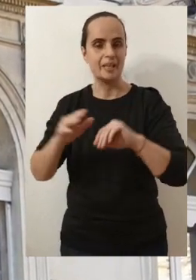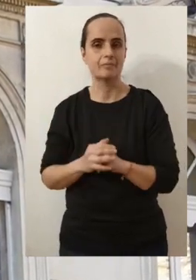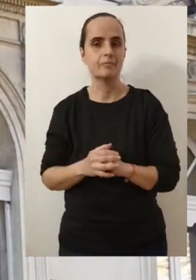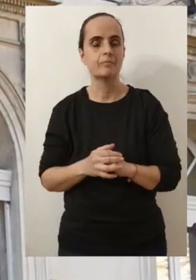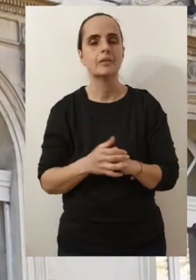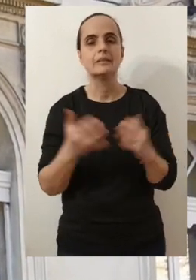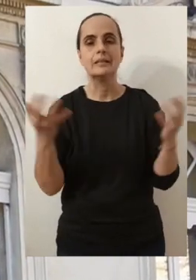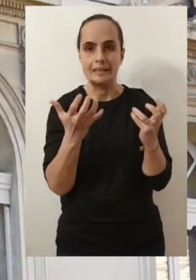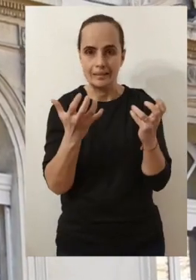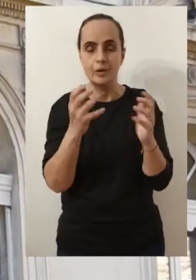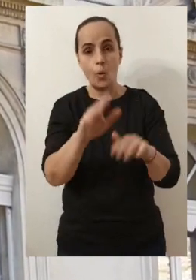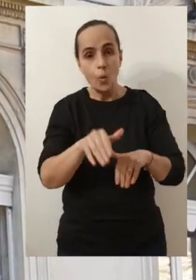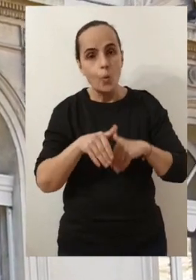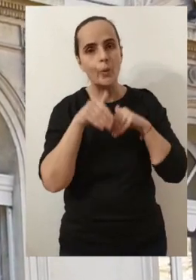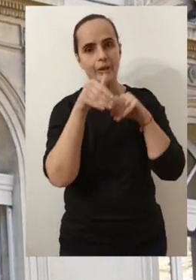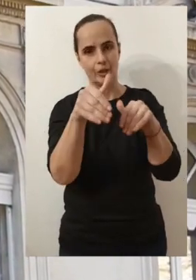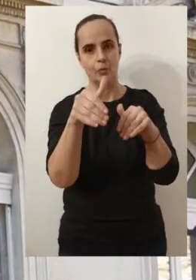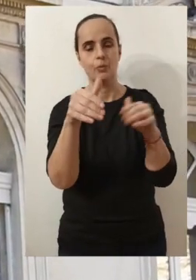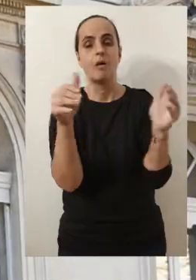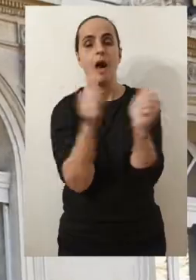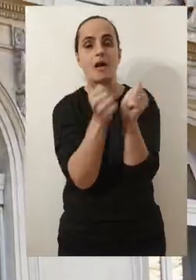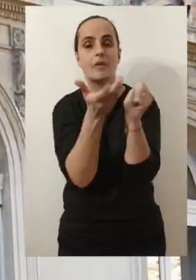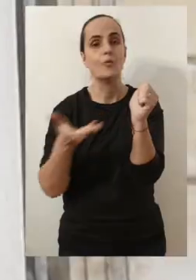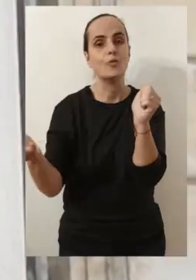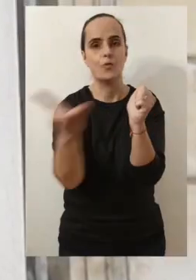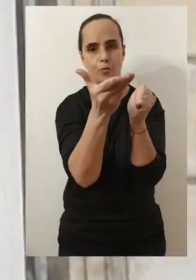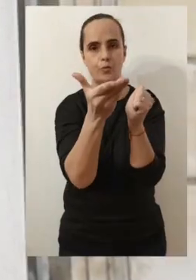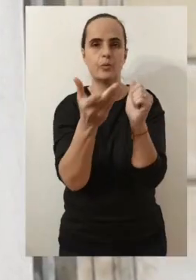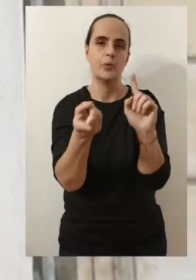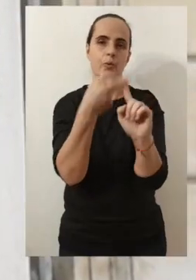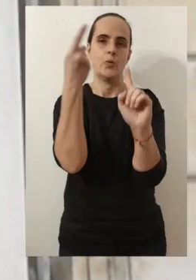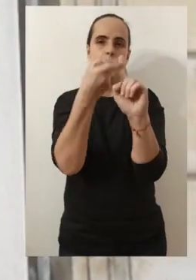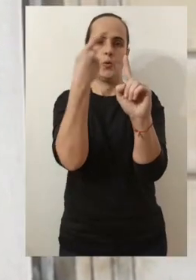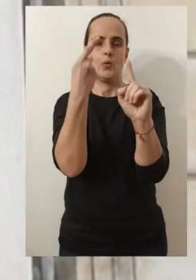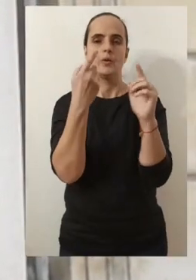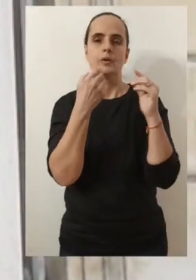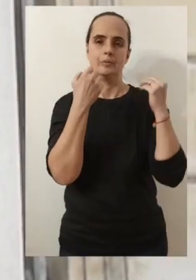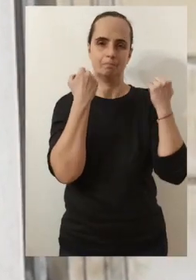combien je souhaite continuer à être à vos côtés, plus que jamais.